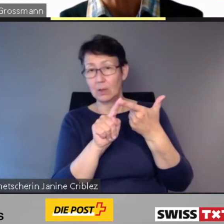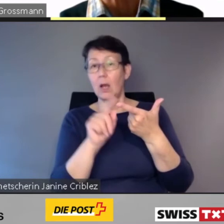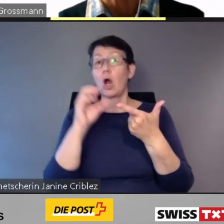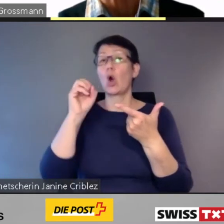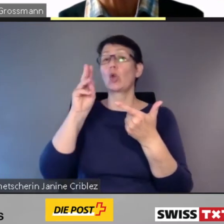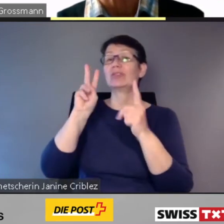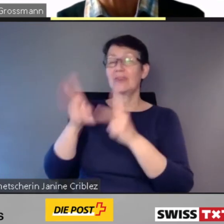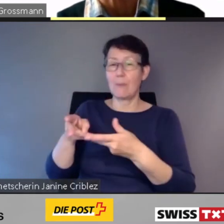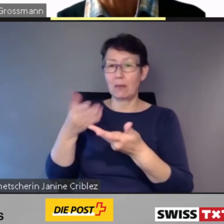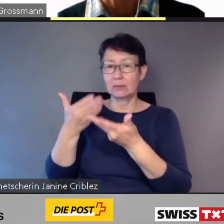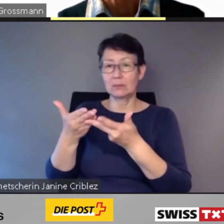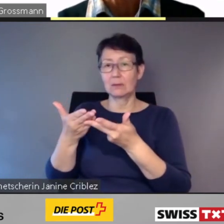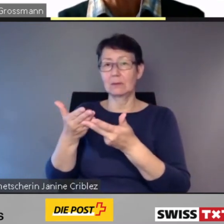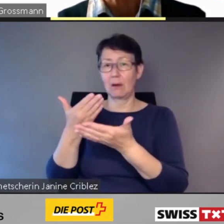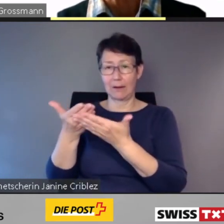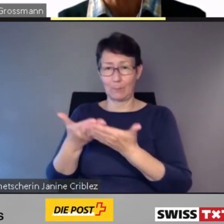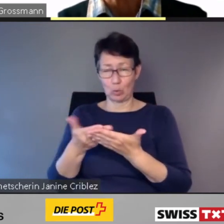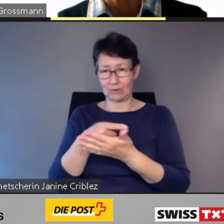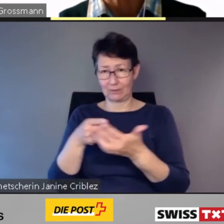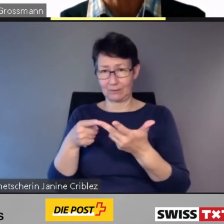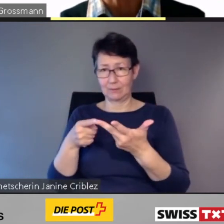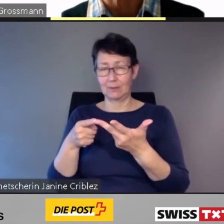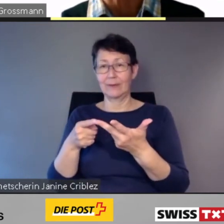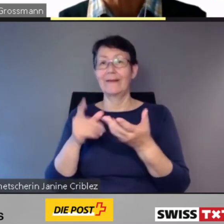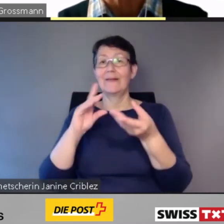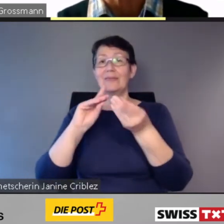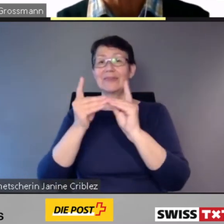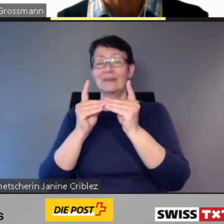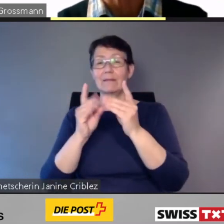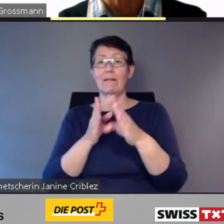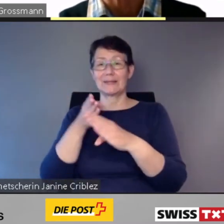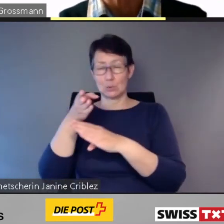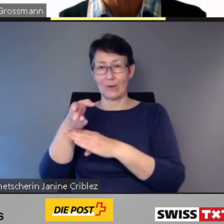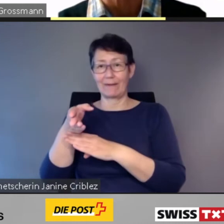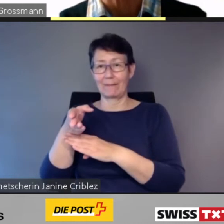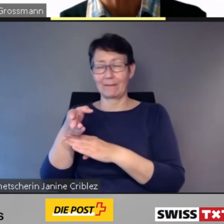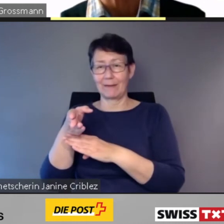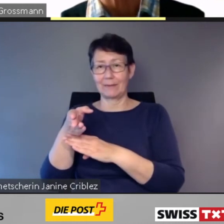Die digitale Zugänglichkeit wird der Schlüssel zur Mobilität der Zukunft sein.